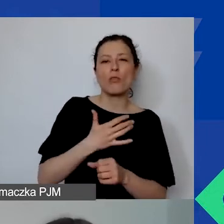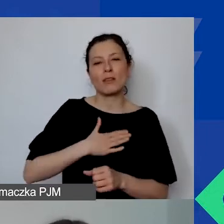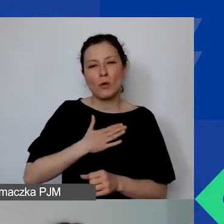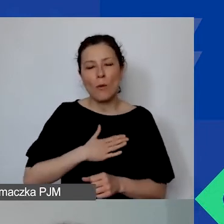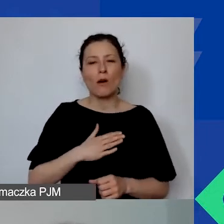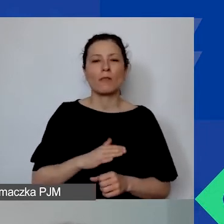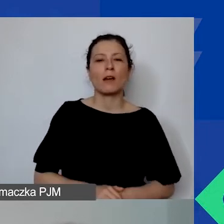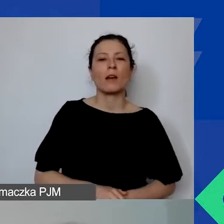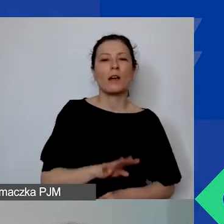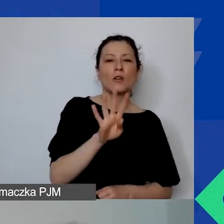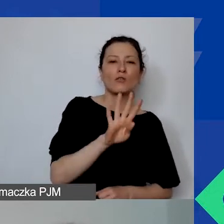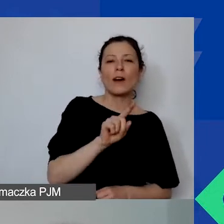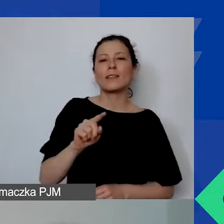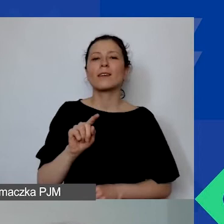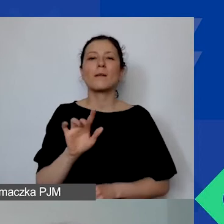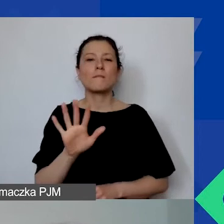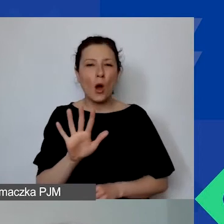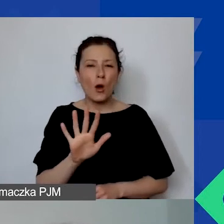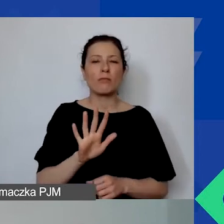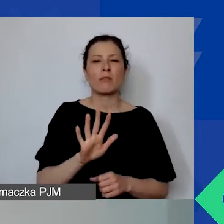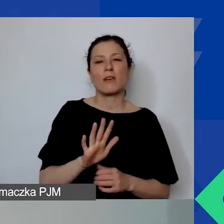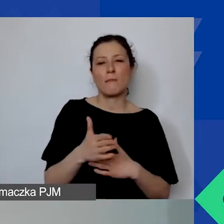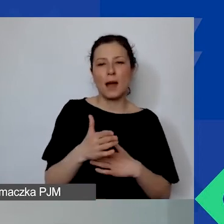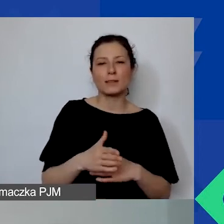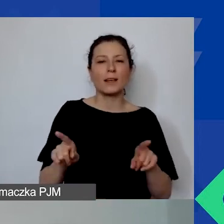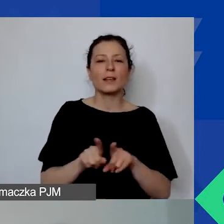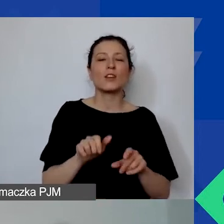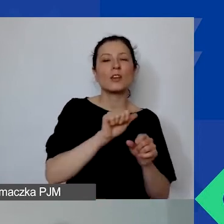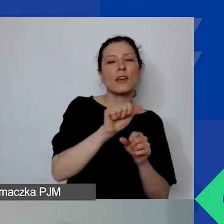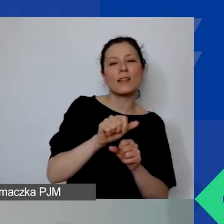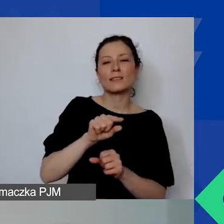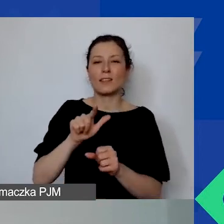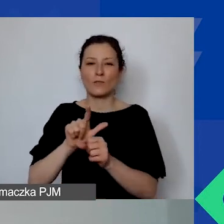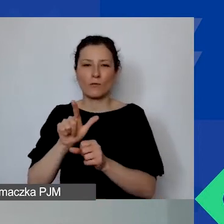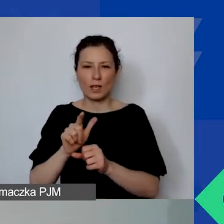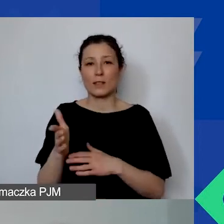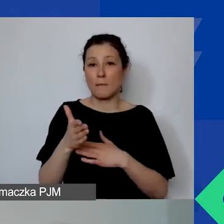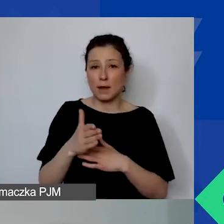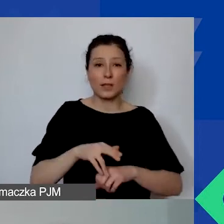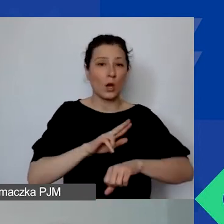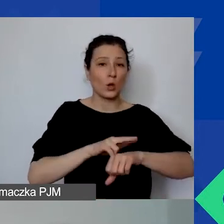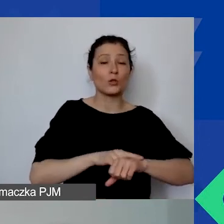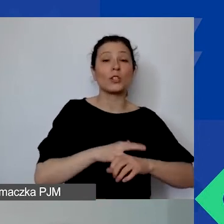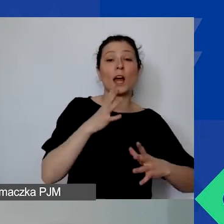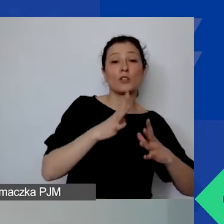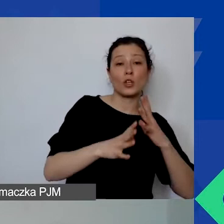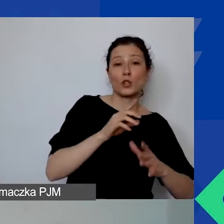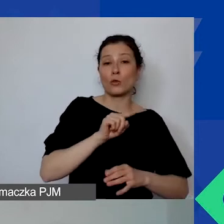4 i 5 marca oraz 11 i 12 marca w godzinach od 10.00 do 14.00